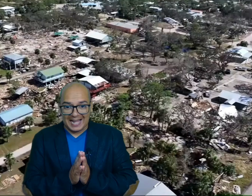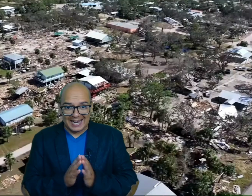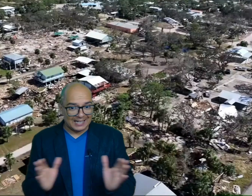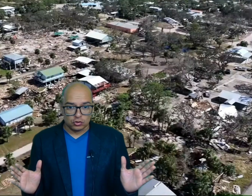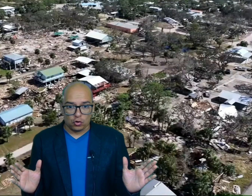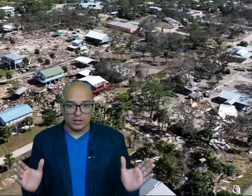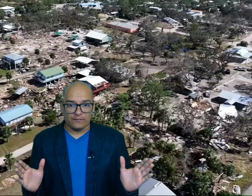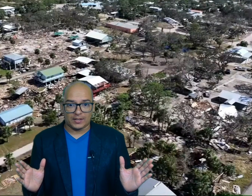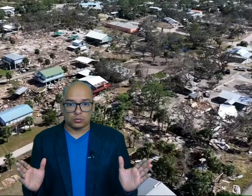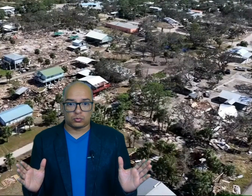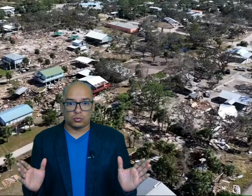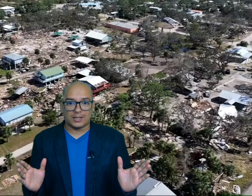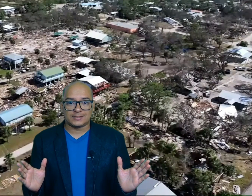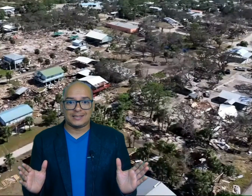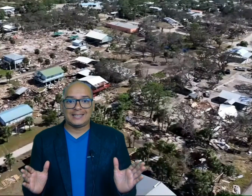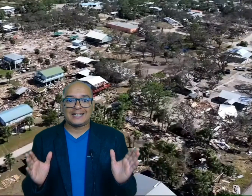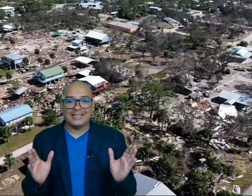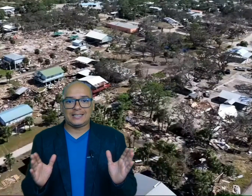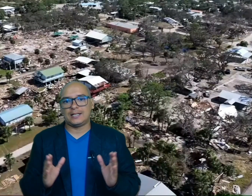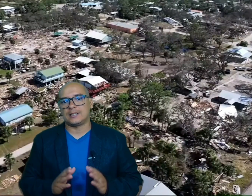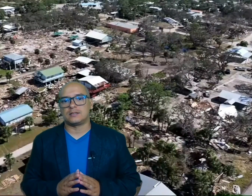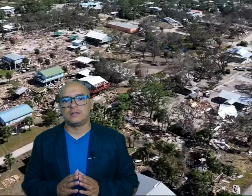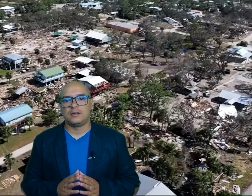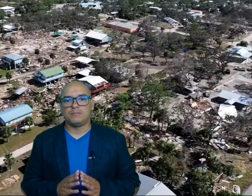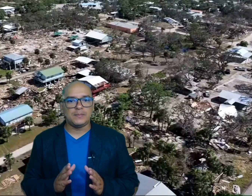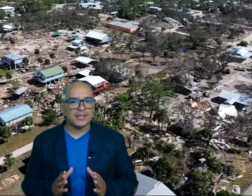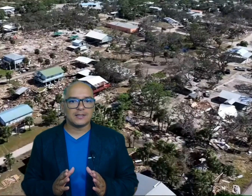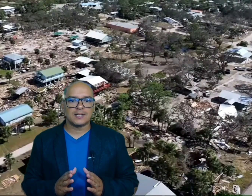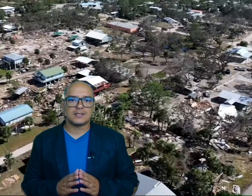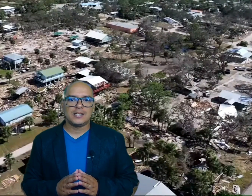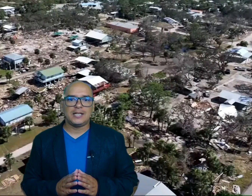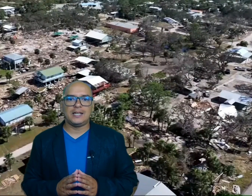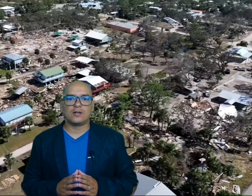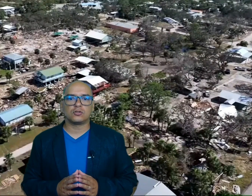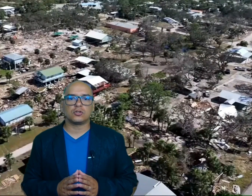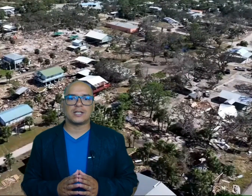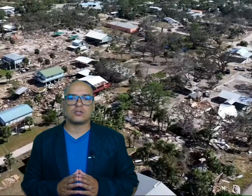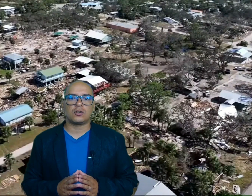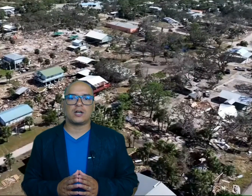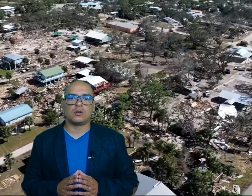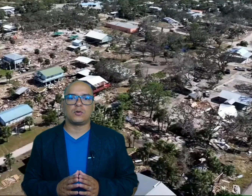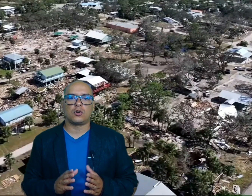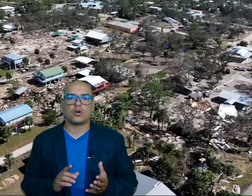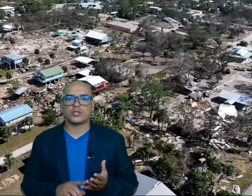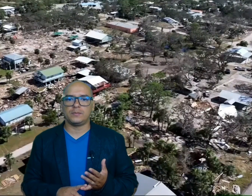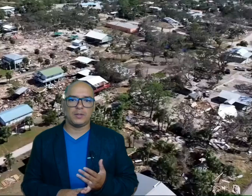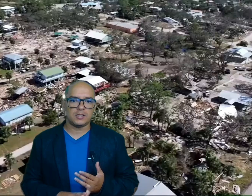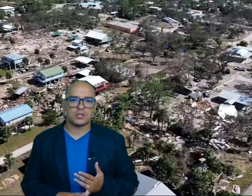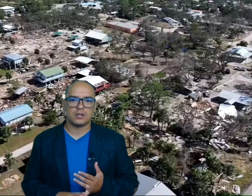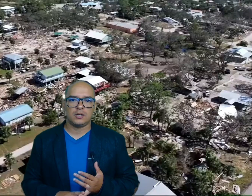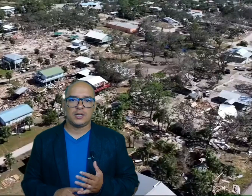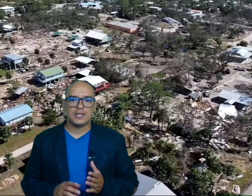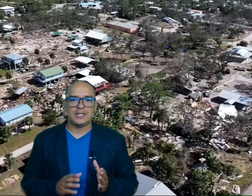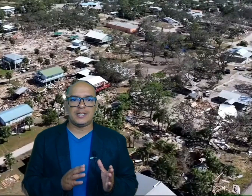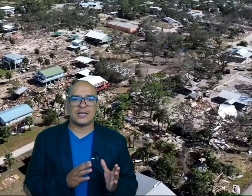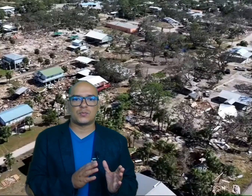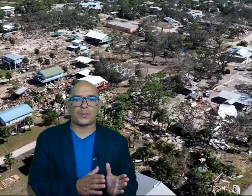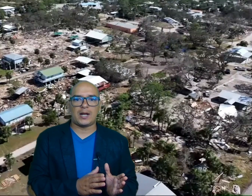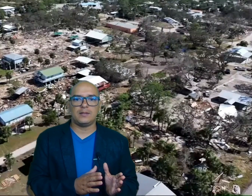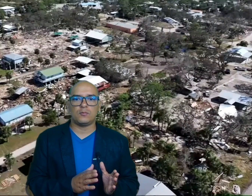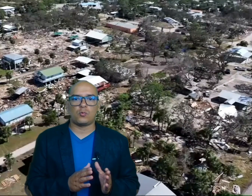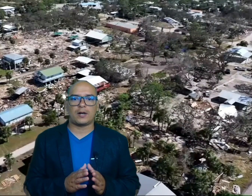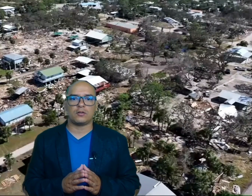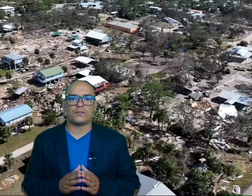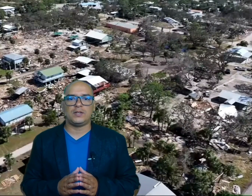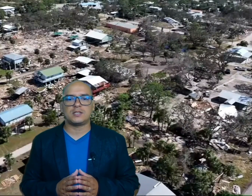arrasó con infraestructuras críticas viviendas y negocios en zonas como H Beach y spine Warrior fit